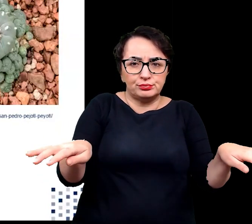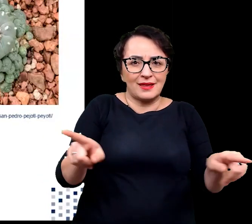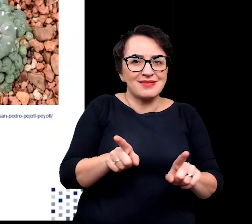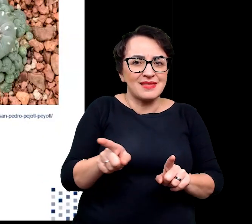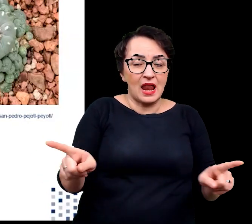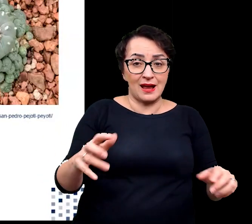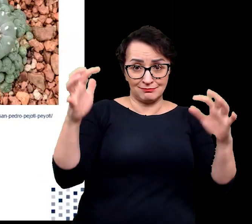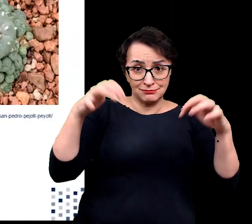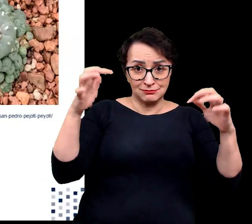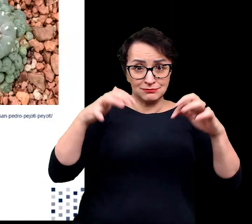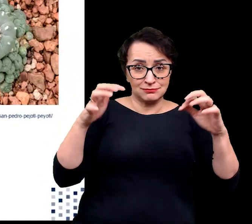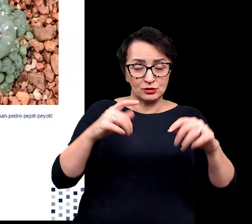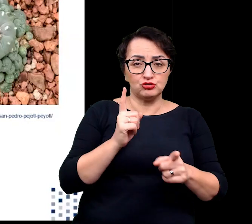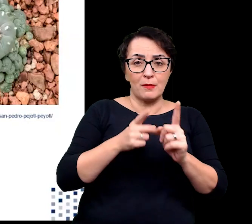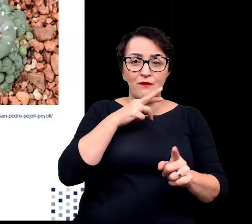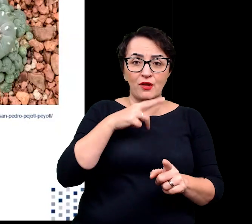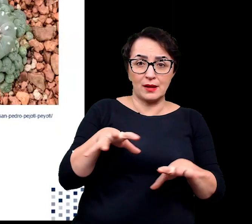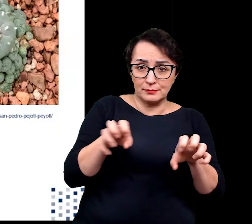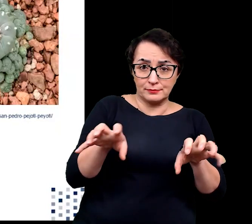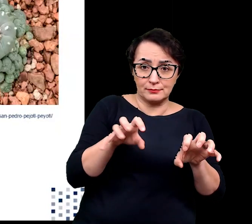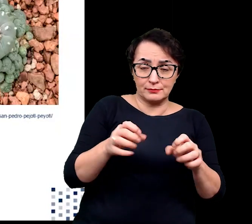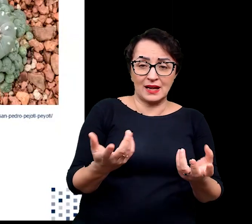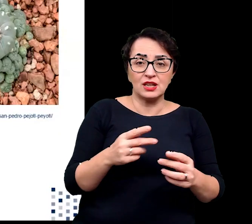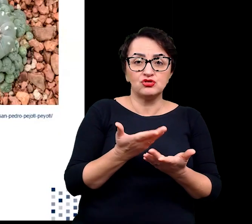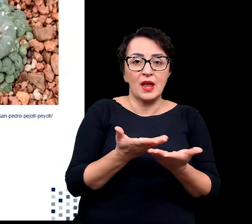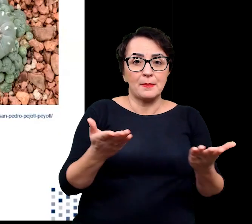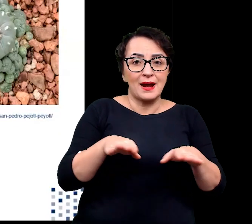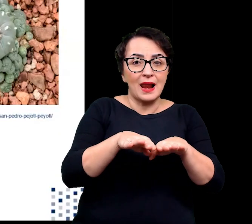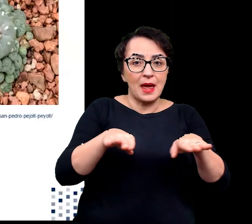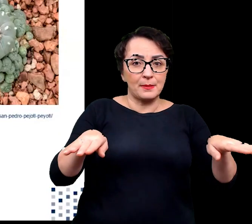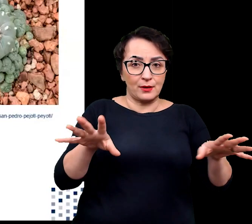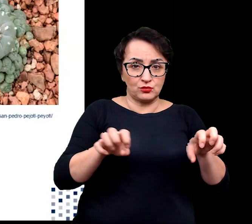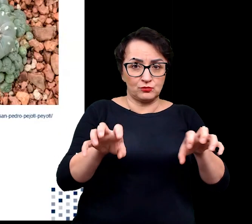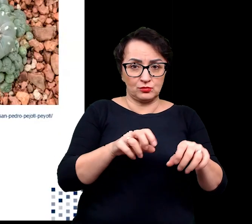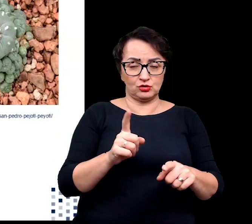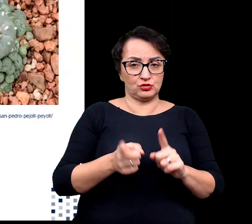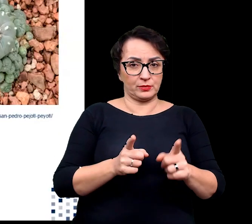na szybkie pobieranie wody z powierzchniowych poziomów gleby.